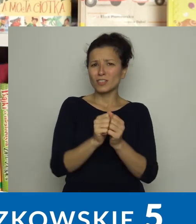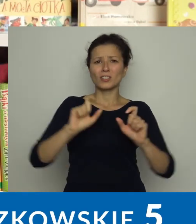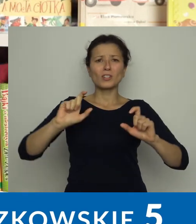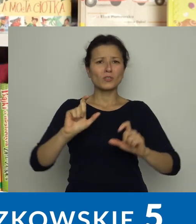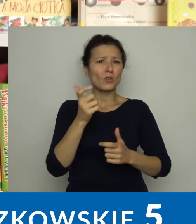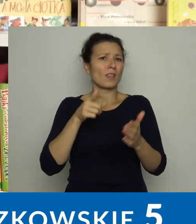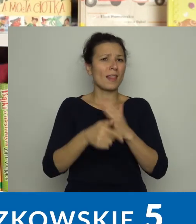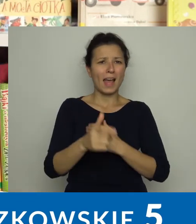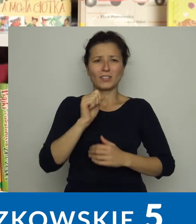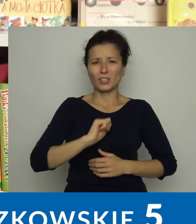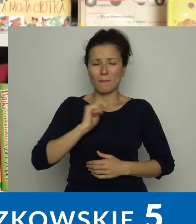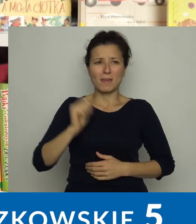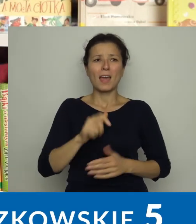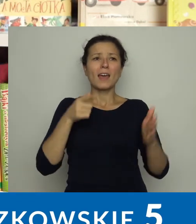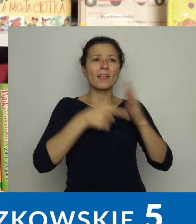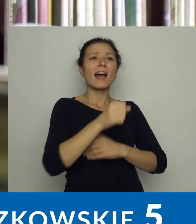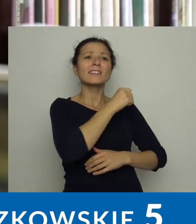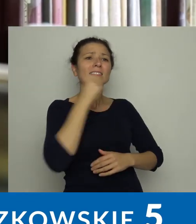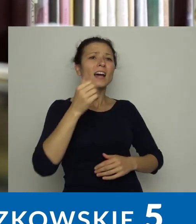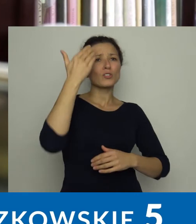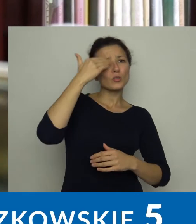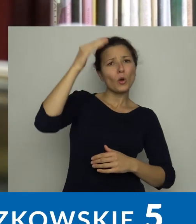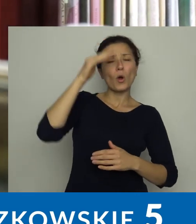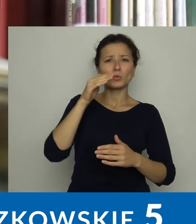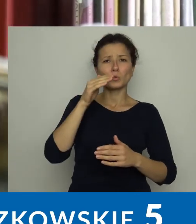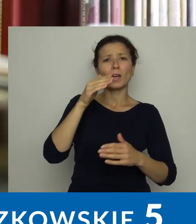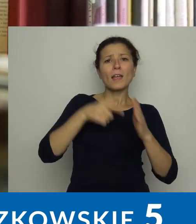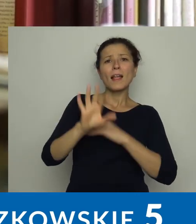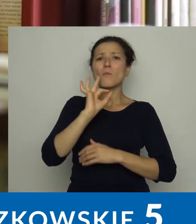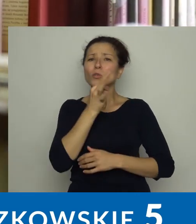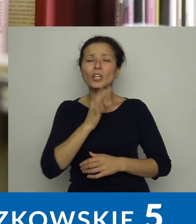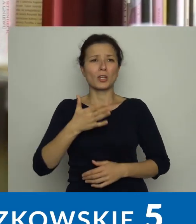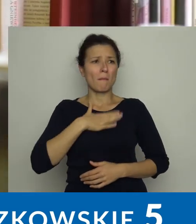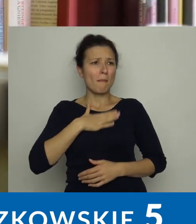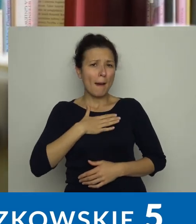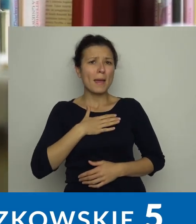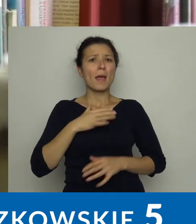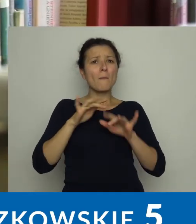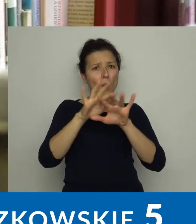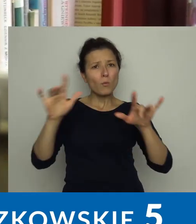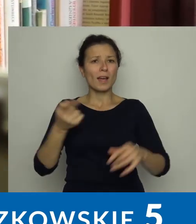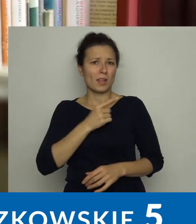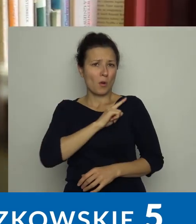Dla dorosłych i młodzieży mamy romanse, kryminały, literaturę fantasy